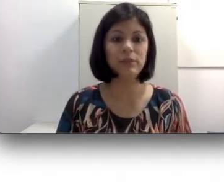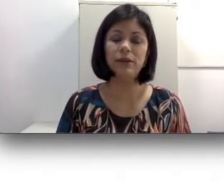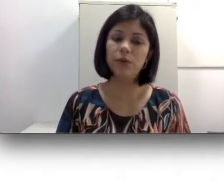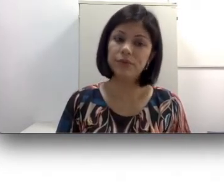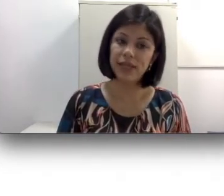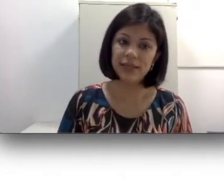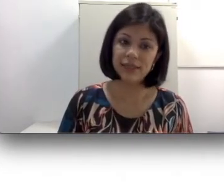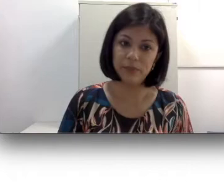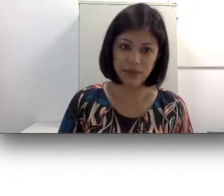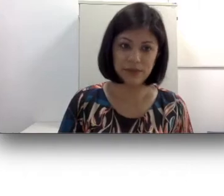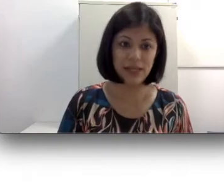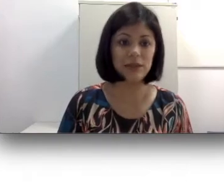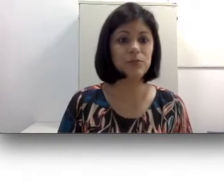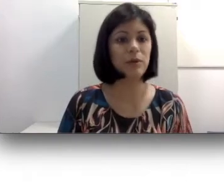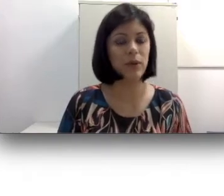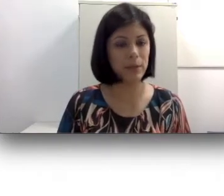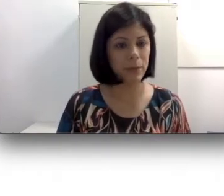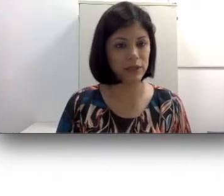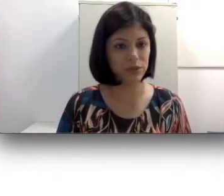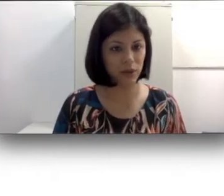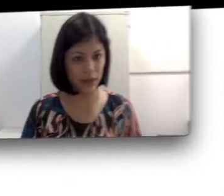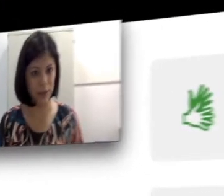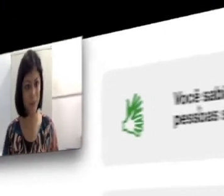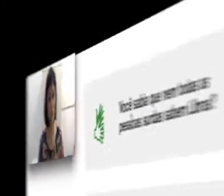não conseguem ser beneficiados pelo implante coclear.